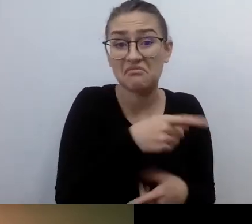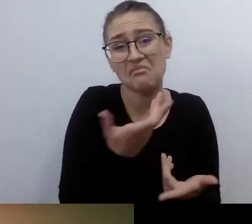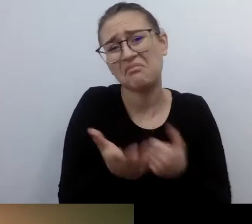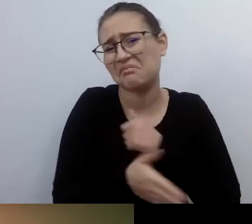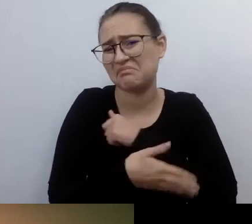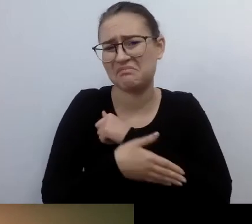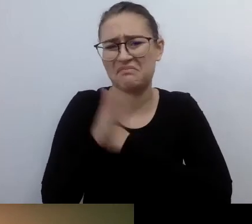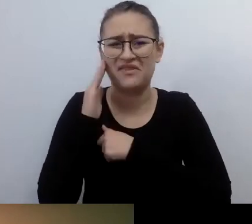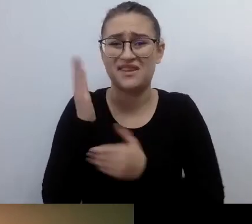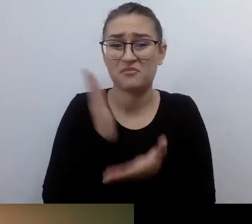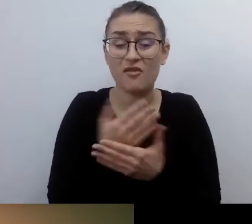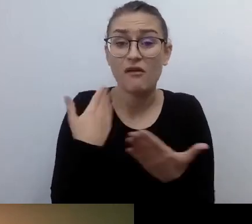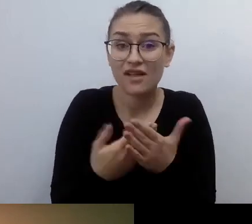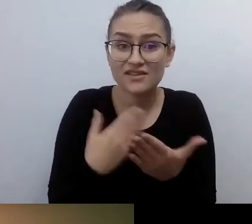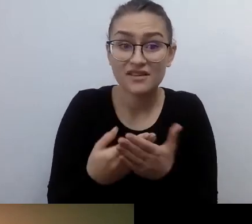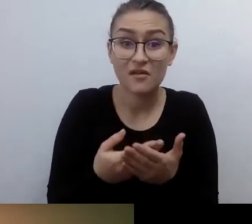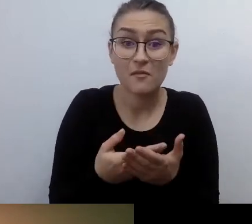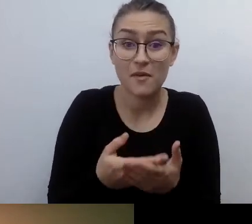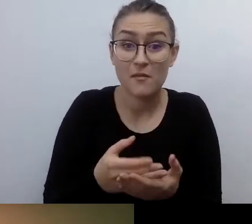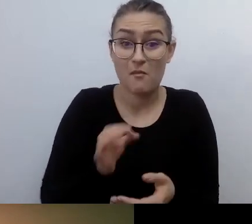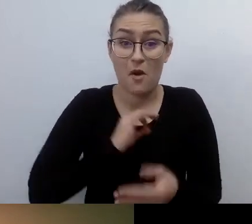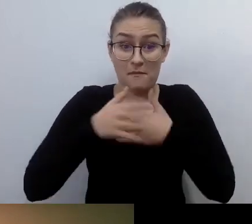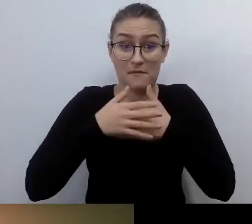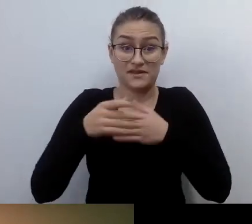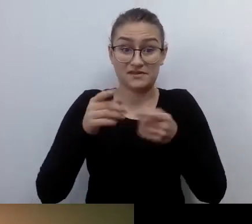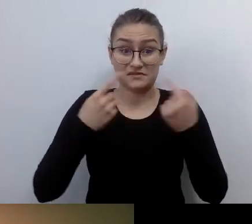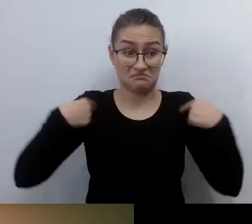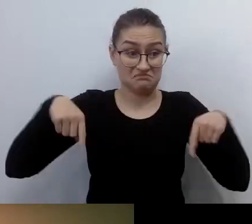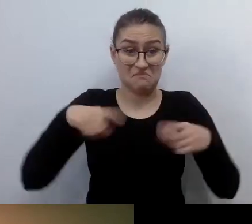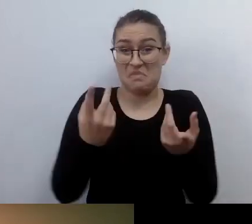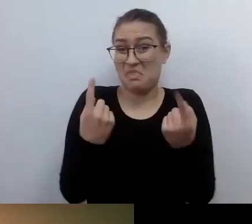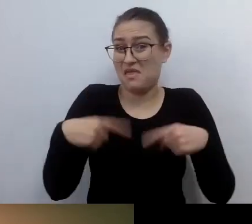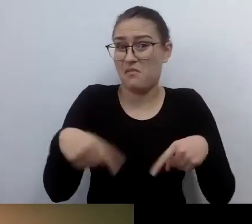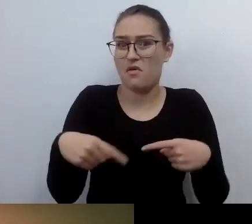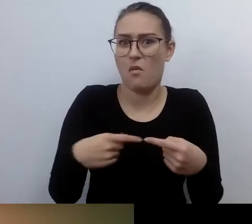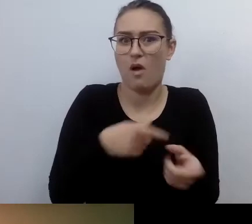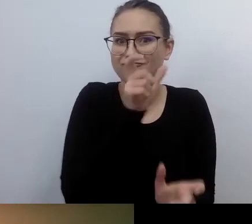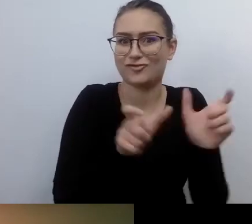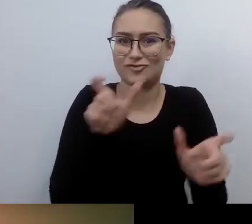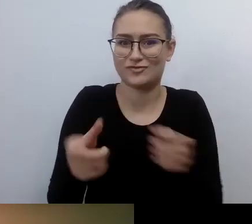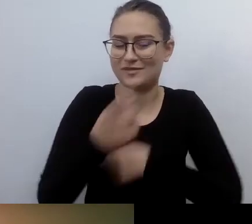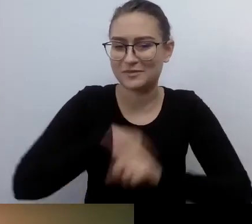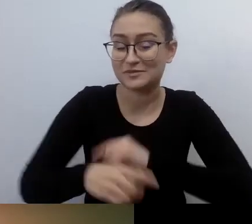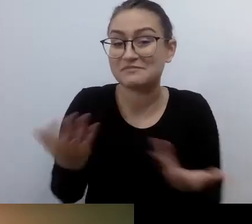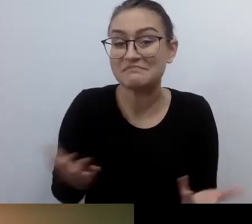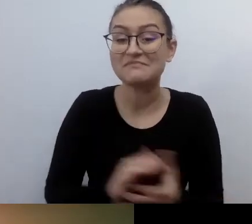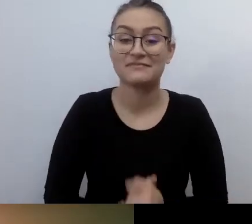Zupełnie nikogo. Kiedy stałem się osobą silnie niedowidzącą,